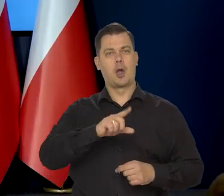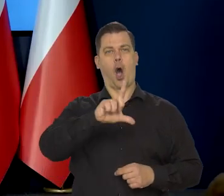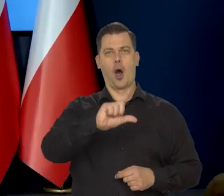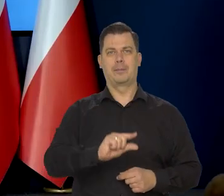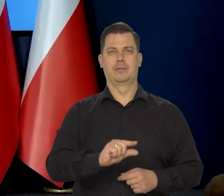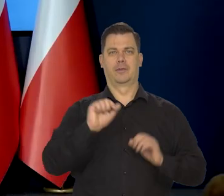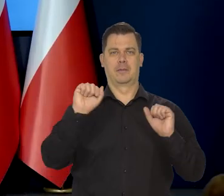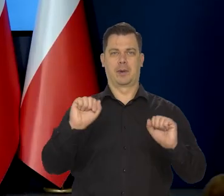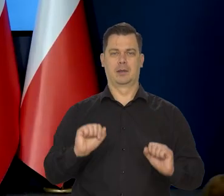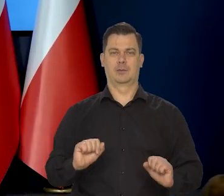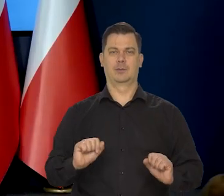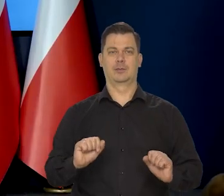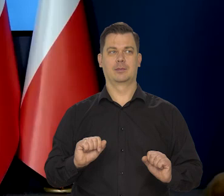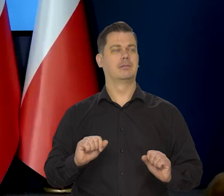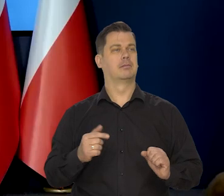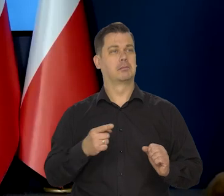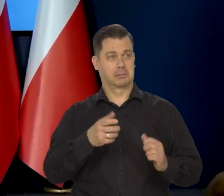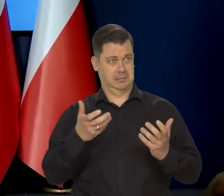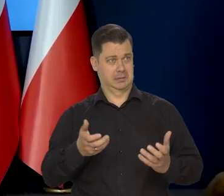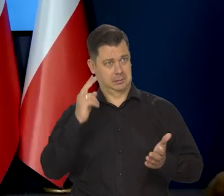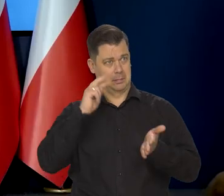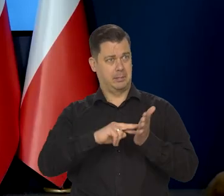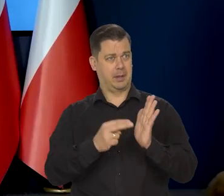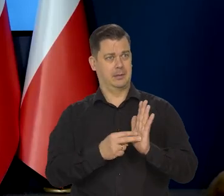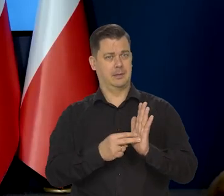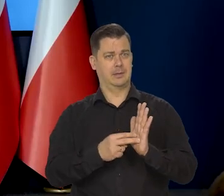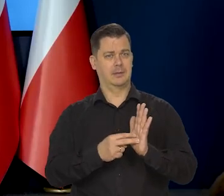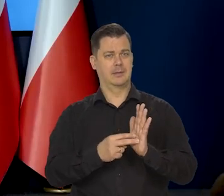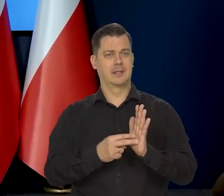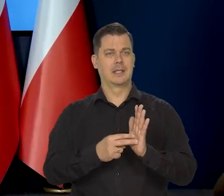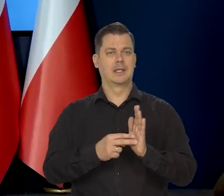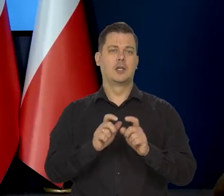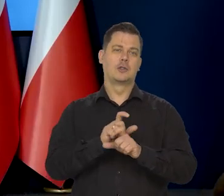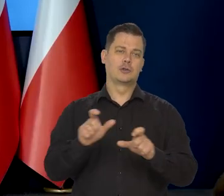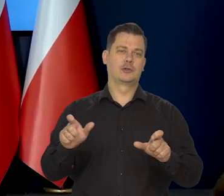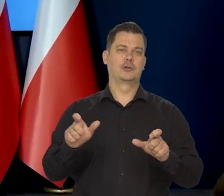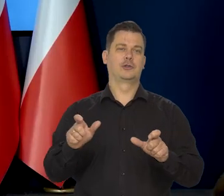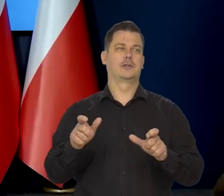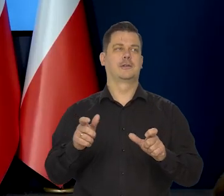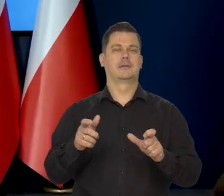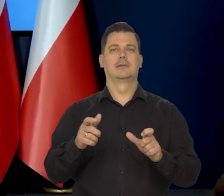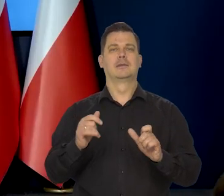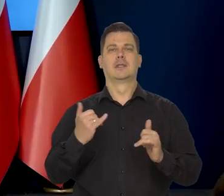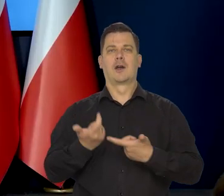Jeżeli taka znalazłaby się w projekcji czy takie było oczekiwania?